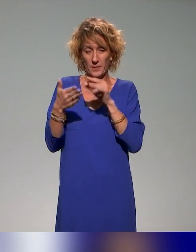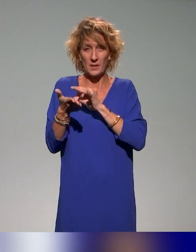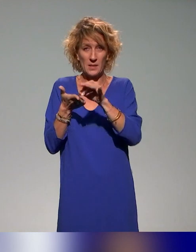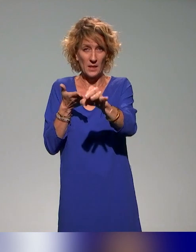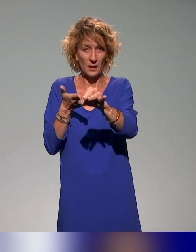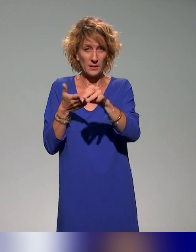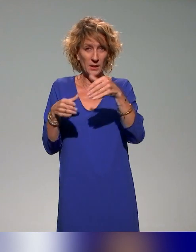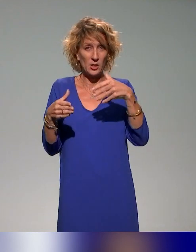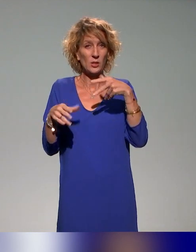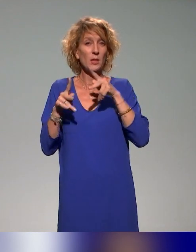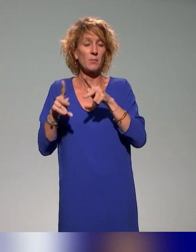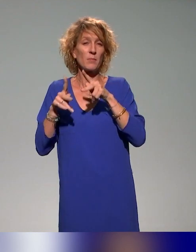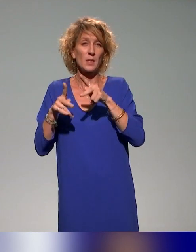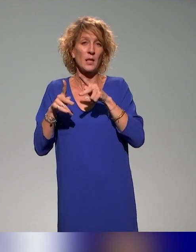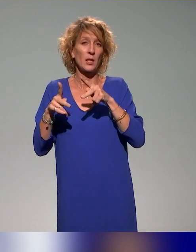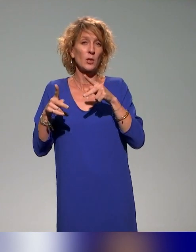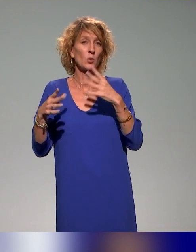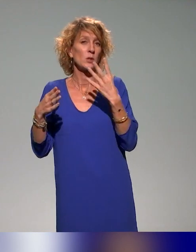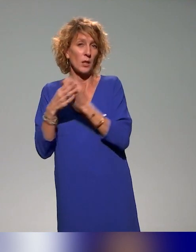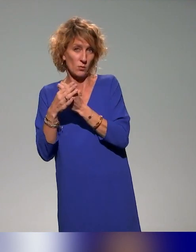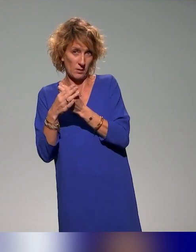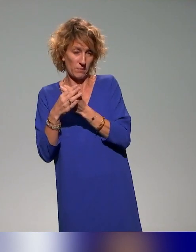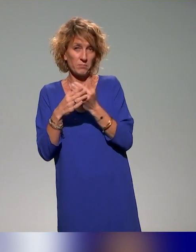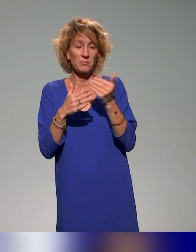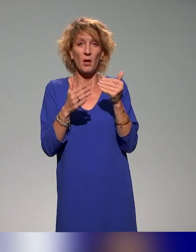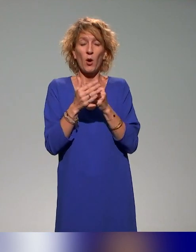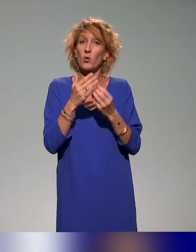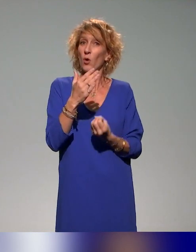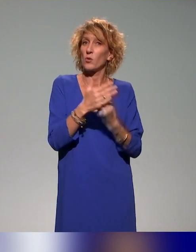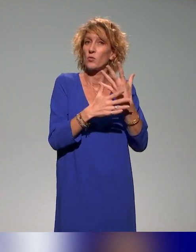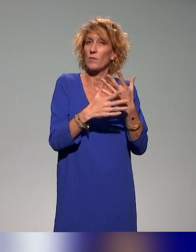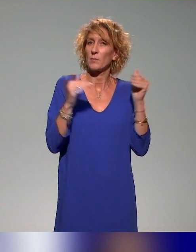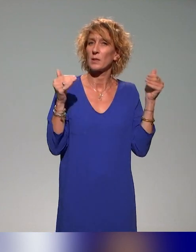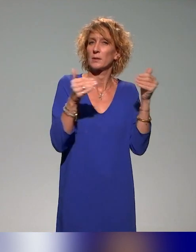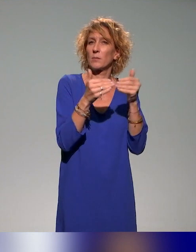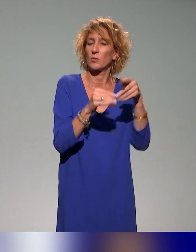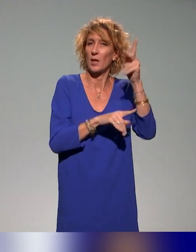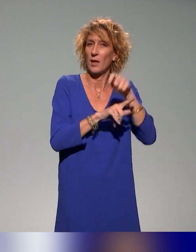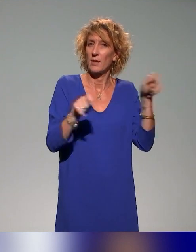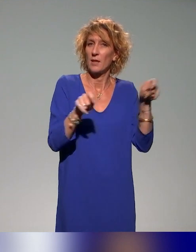On va en proposer une nouvelle qui sera ciblée évaluation inclusive en mars prochain.